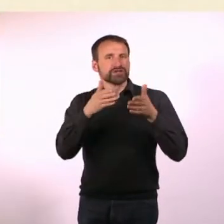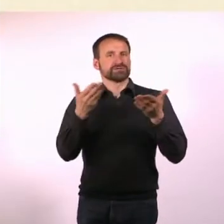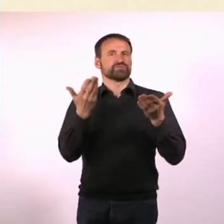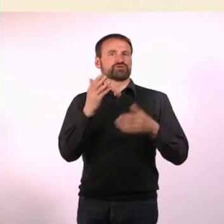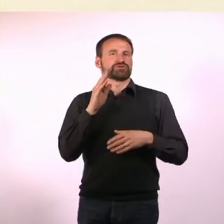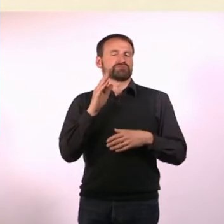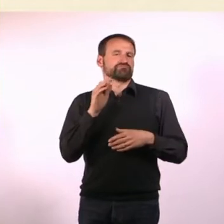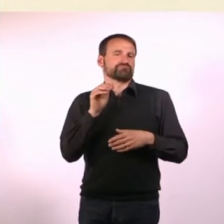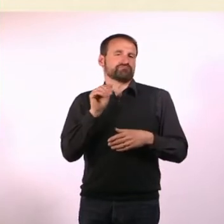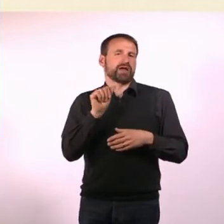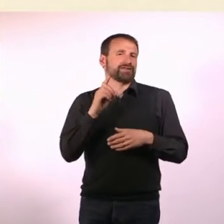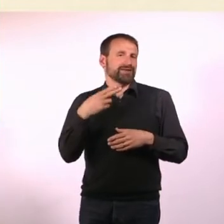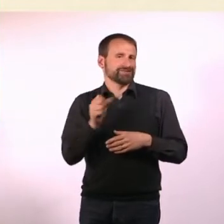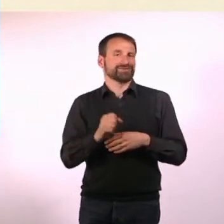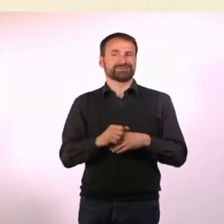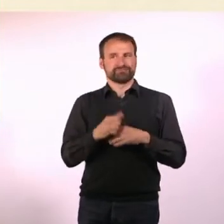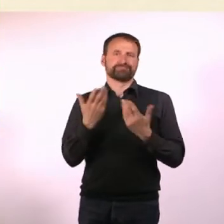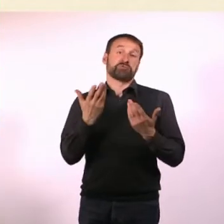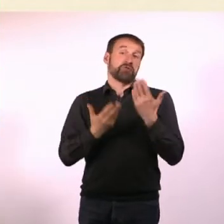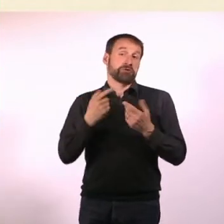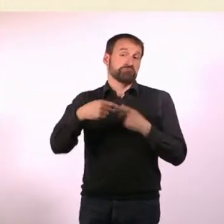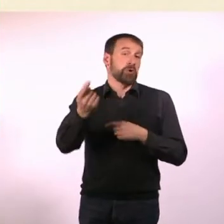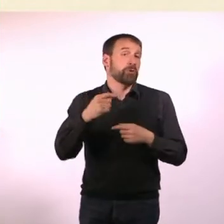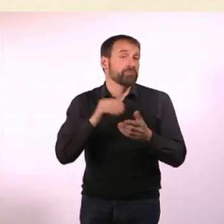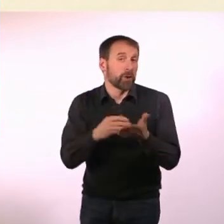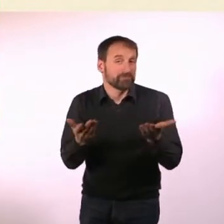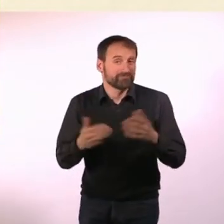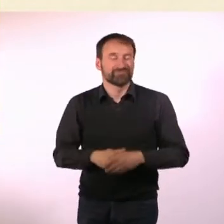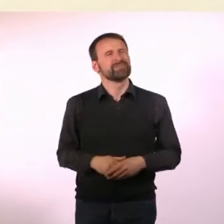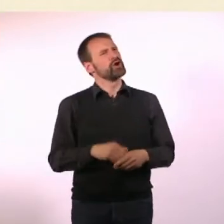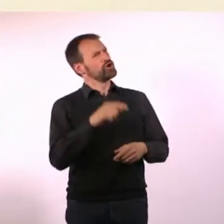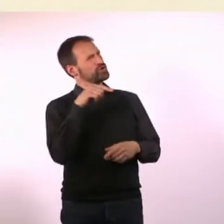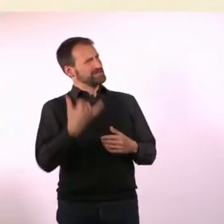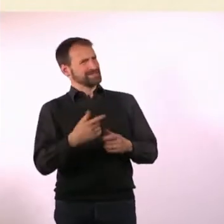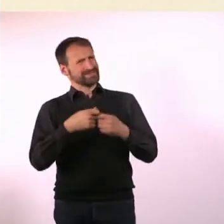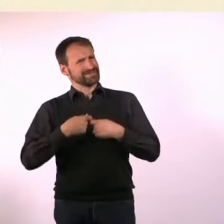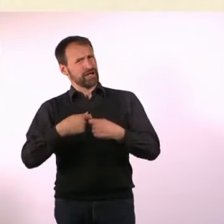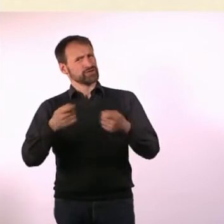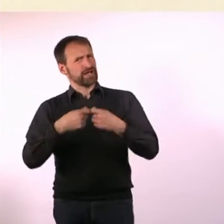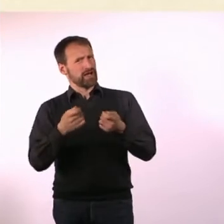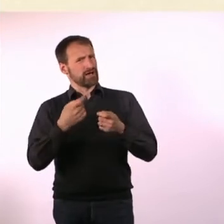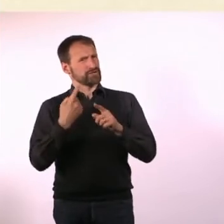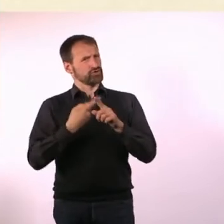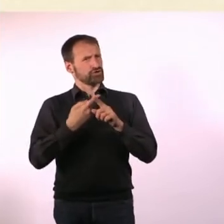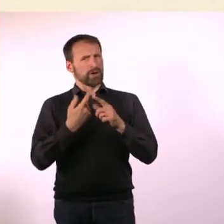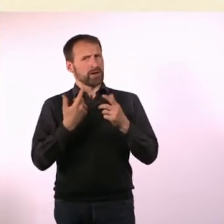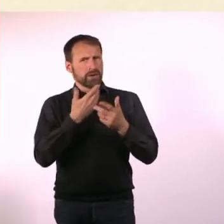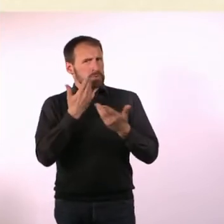Aber vielleicht kommt das ja noch. Und warum pausiert die N#mmer“ gerade? Weil die N#mmer“ kein Geld hat. Es geht auf jeden Fall weiter.